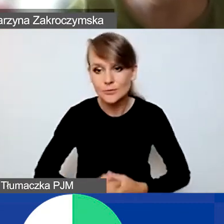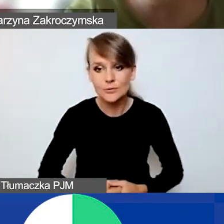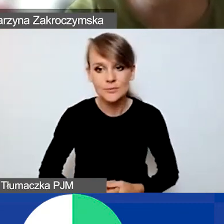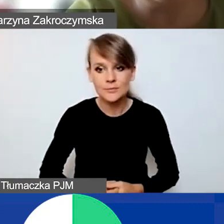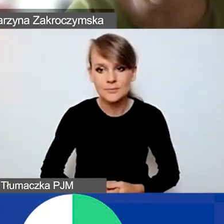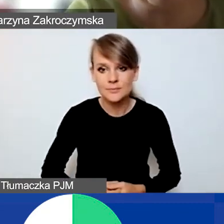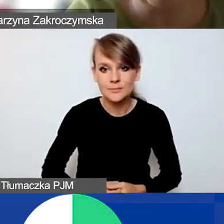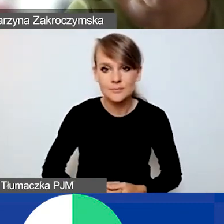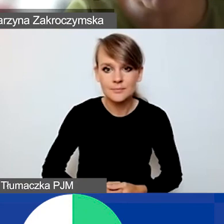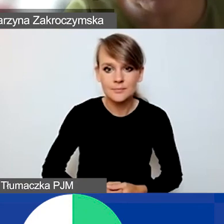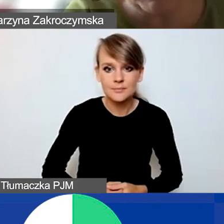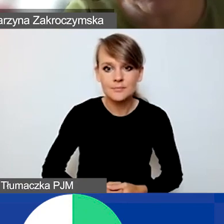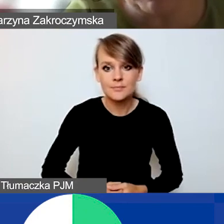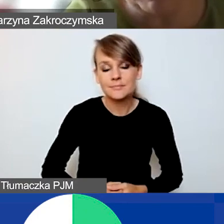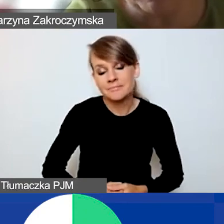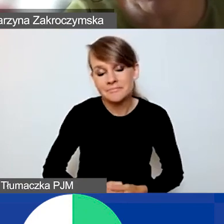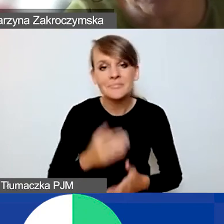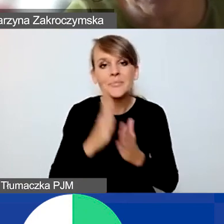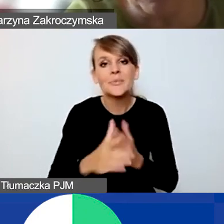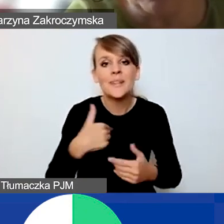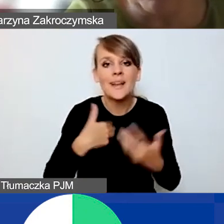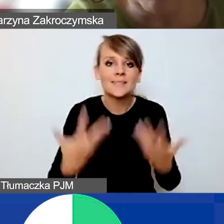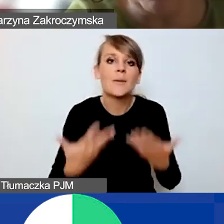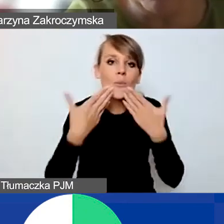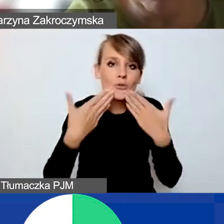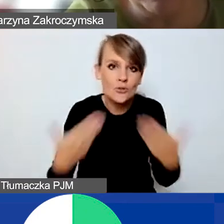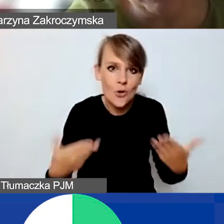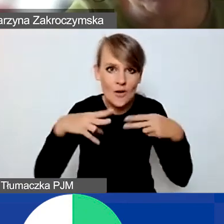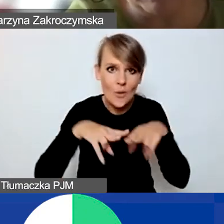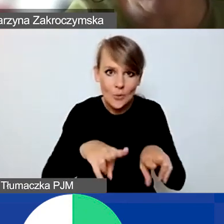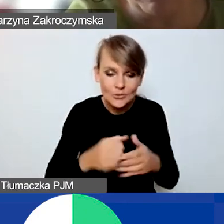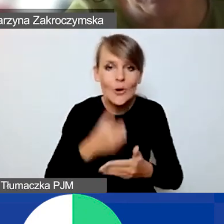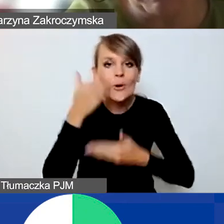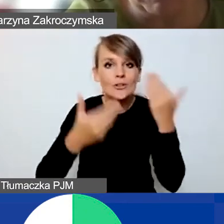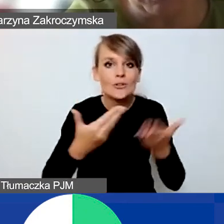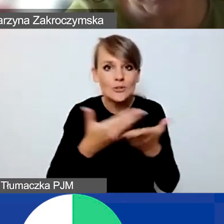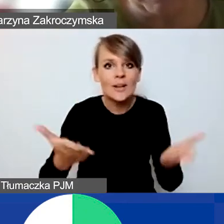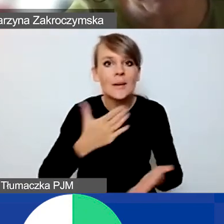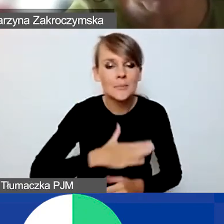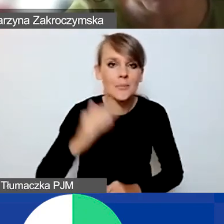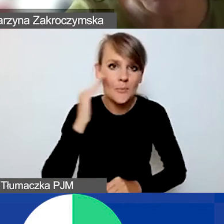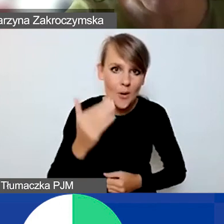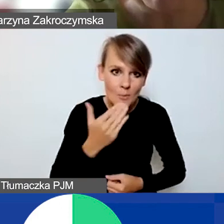Ja po prostu chciałbym bardzo podziękować za udział. I życzyć państwu miłego popołudnia sobotniego.